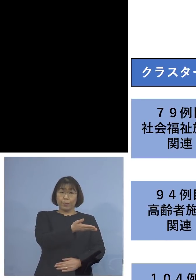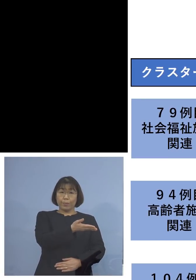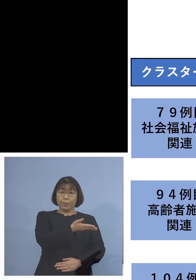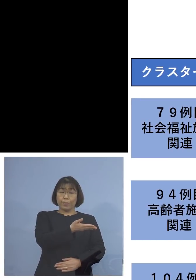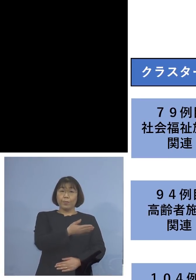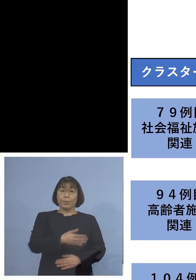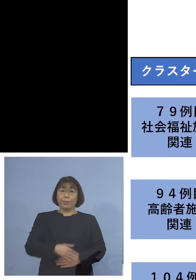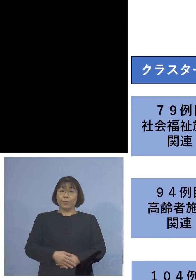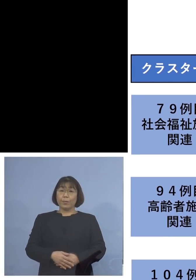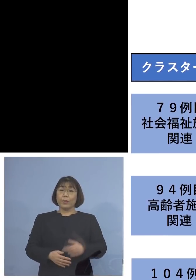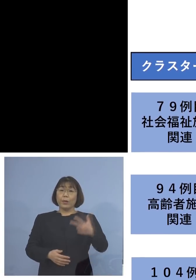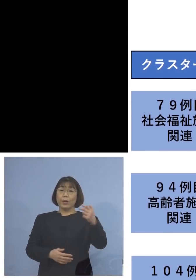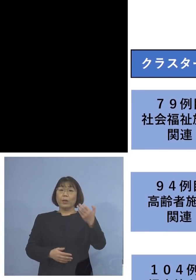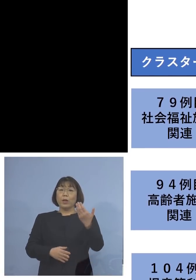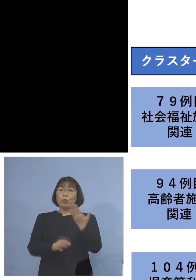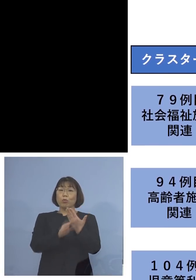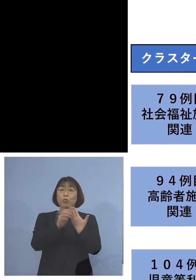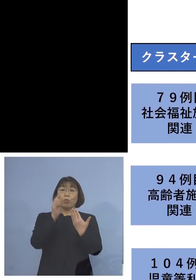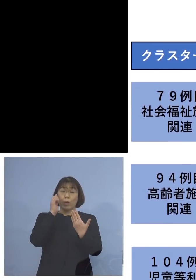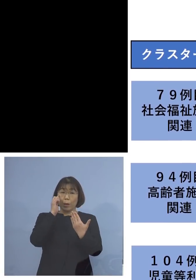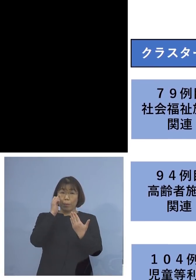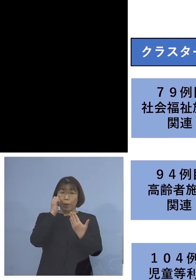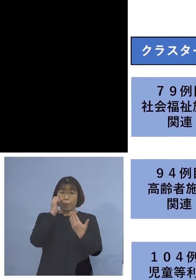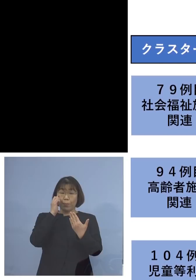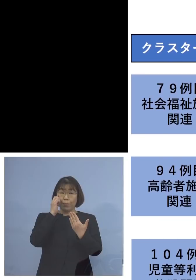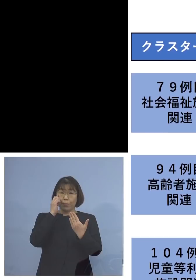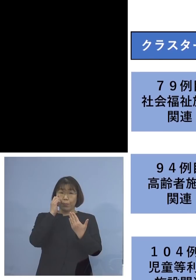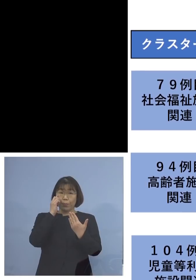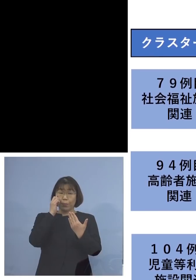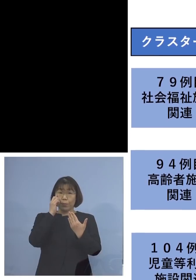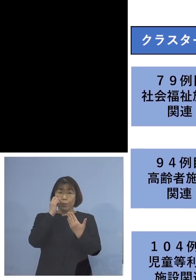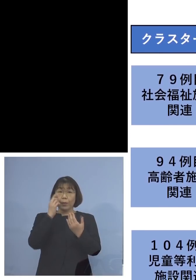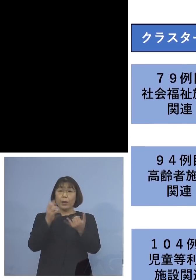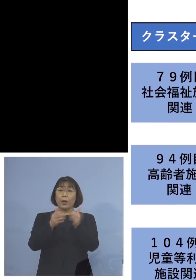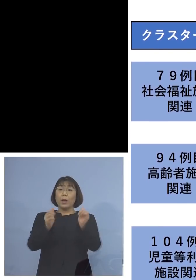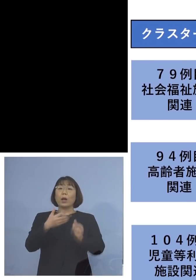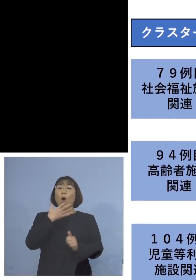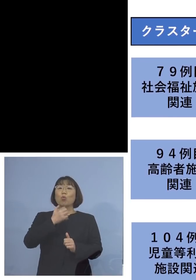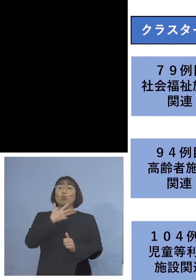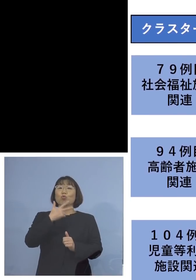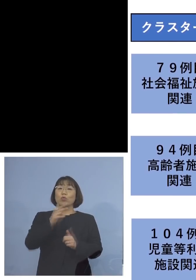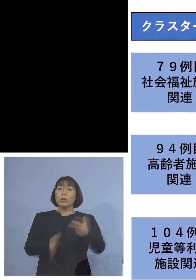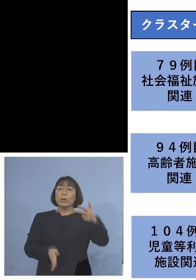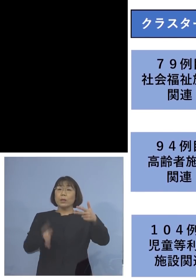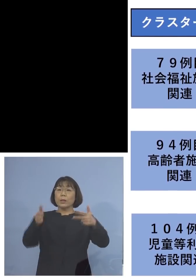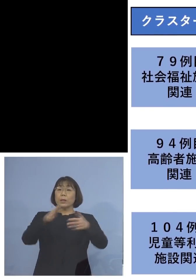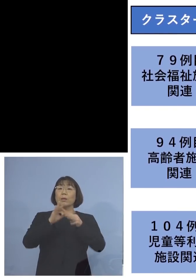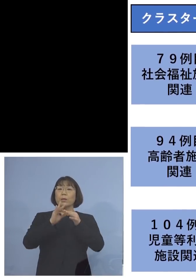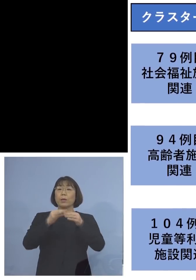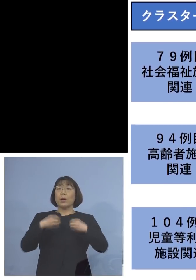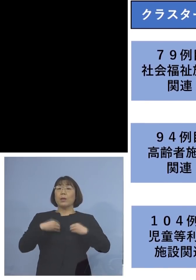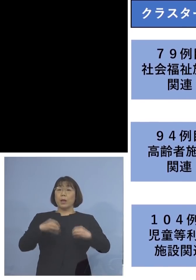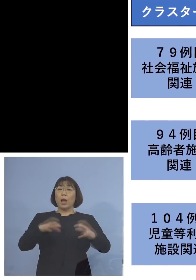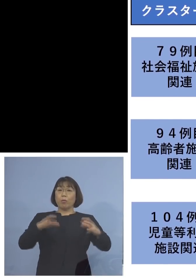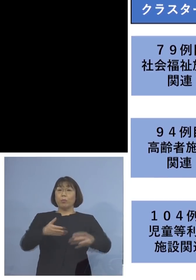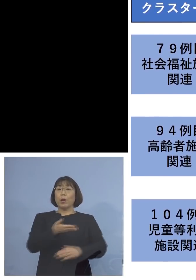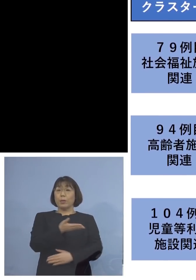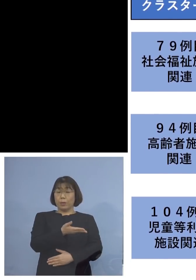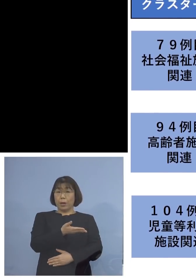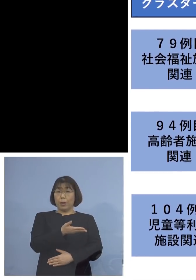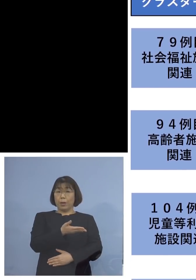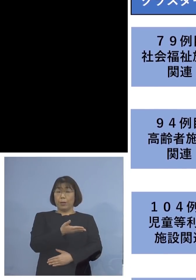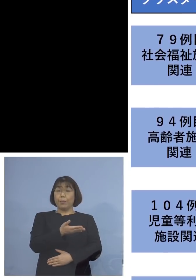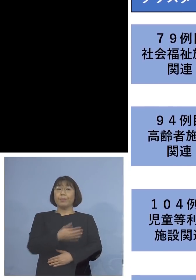「79例目社会福祉施設関連クラスター」 ということで、こちらにつきましては